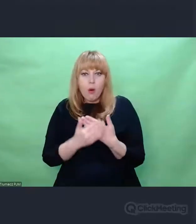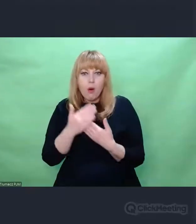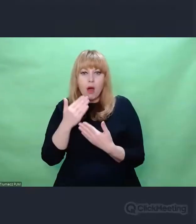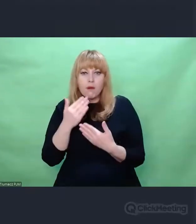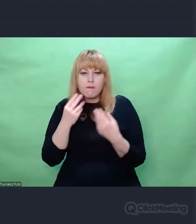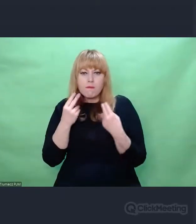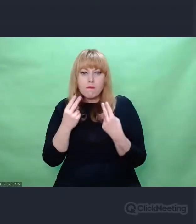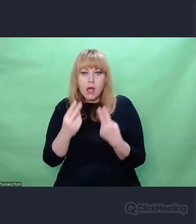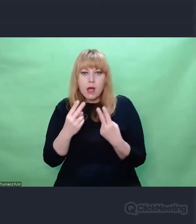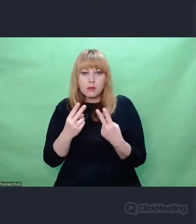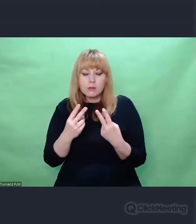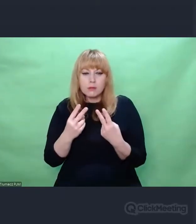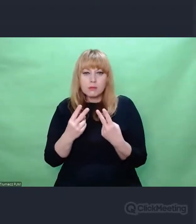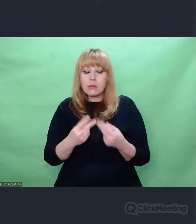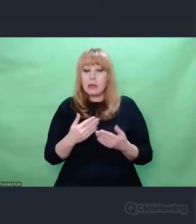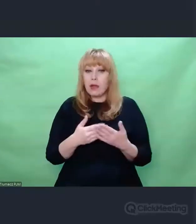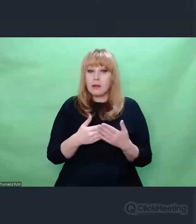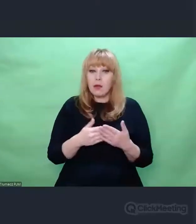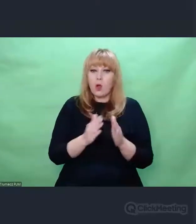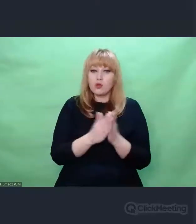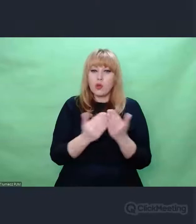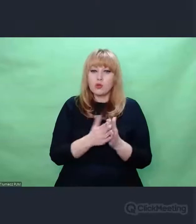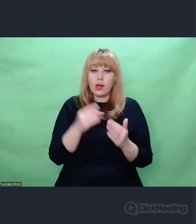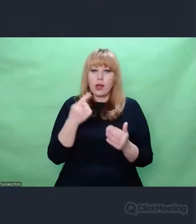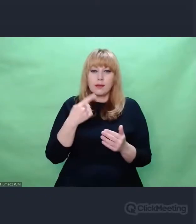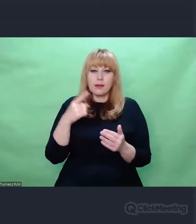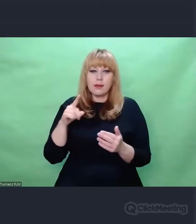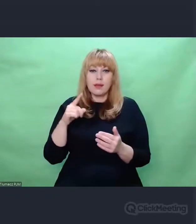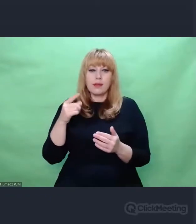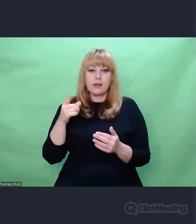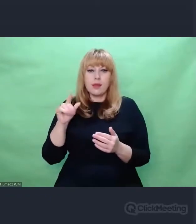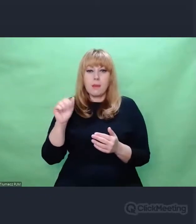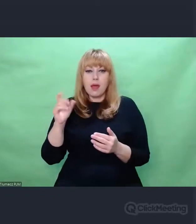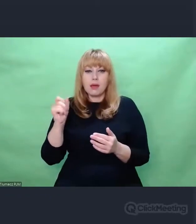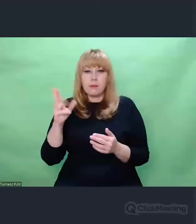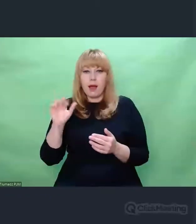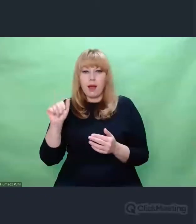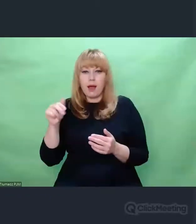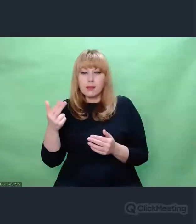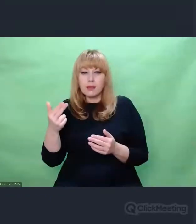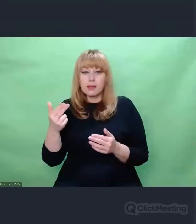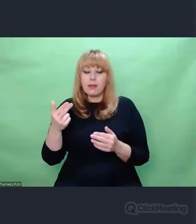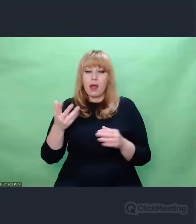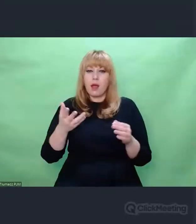analizując pojęcie archeologii, pewna nieobojętność,